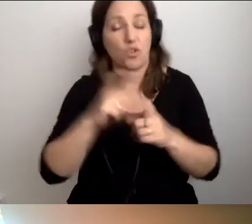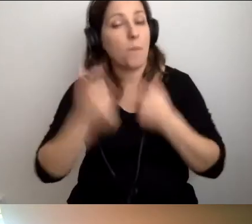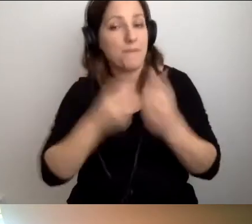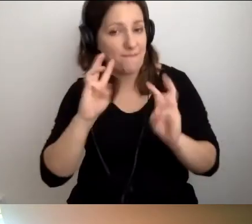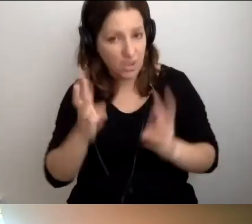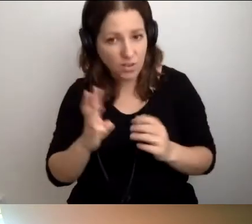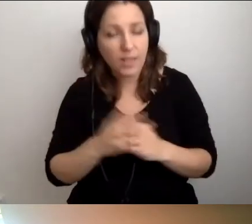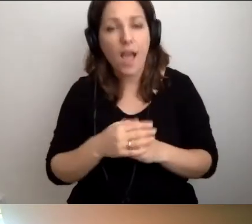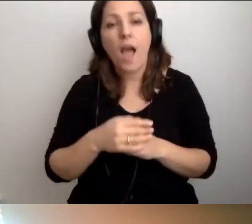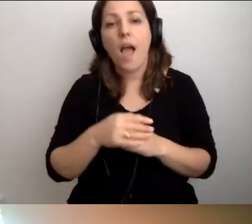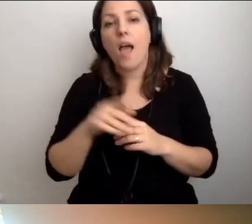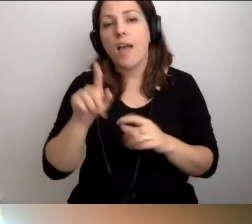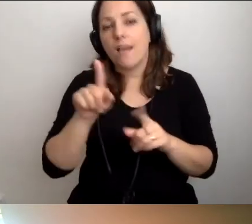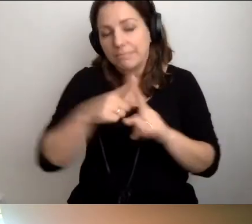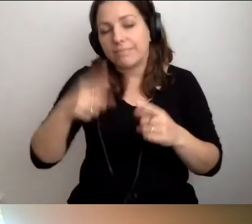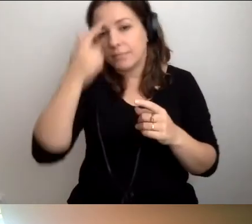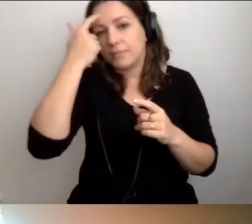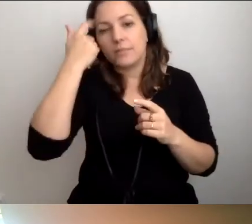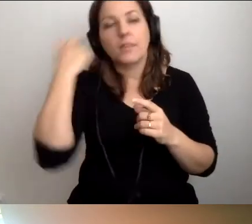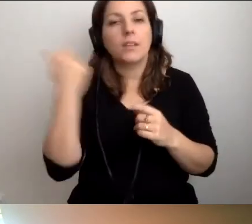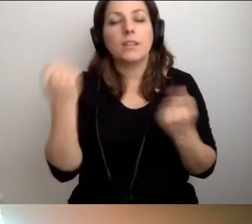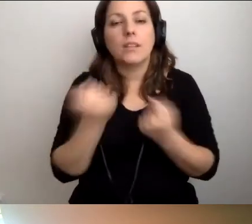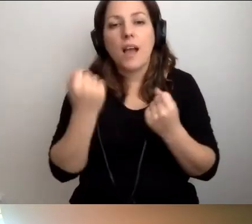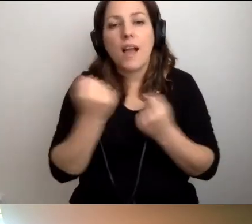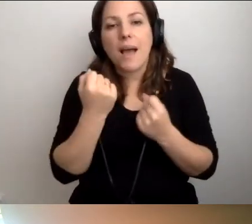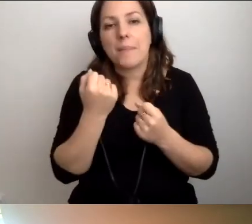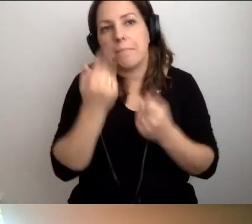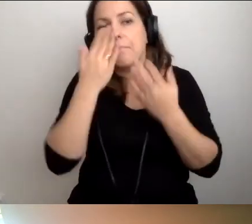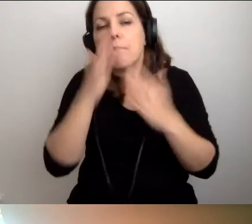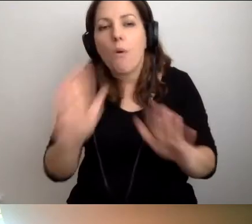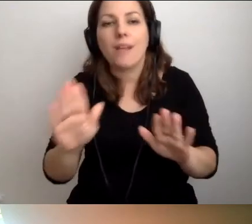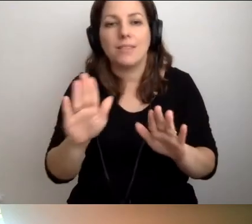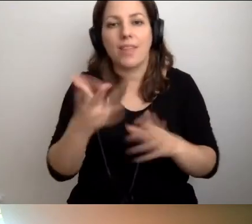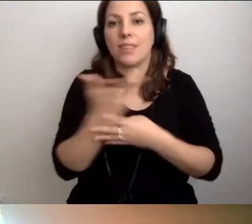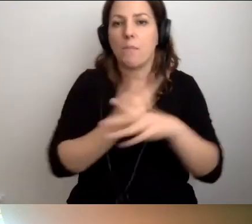U nas staramy się pokazywać niepełnosprawność wzroku